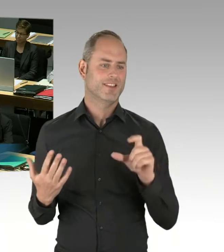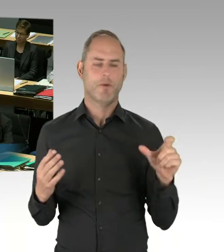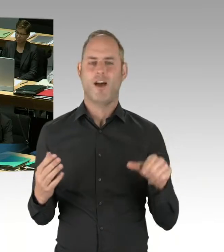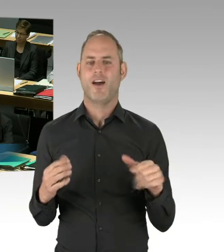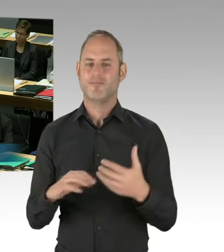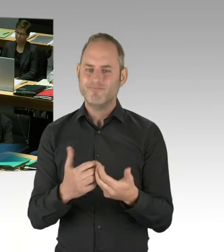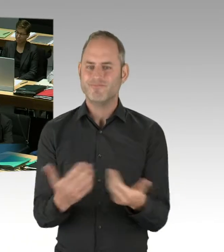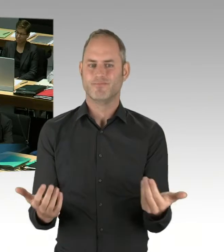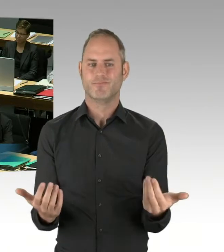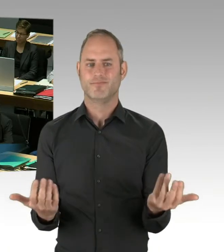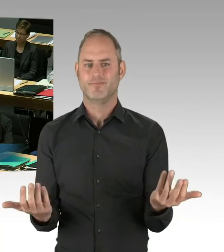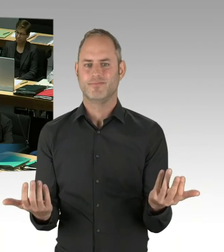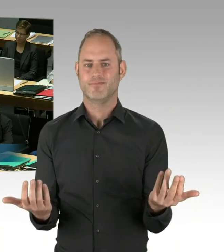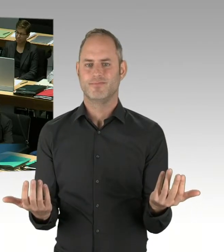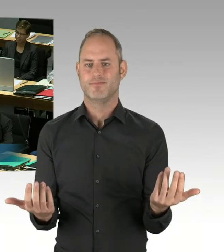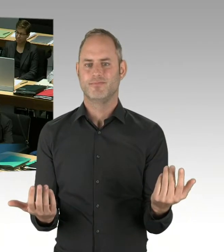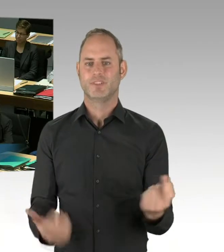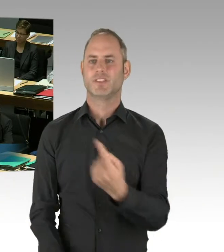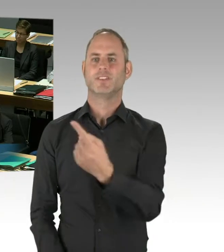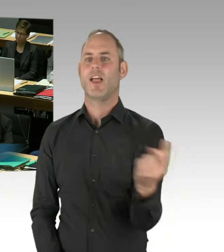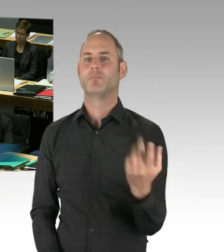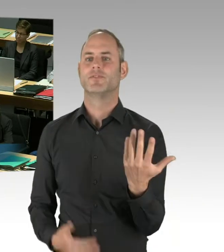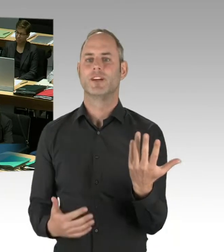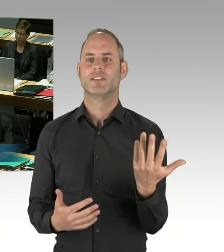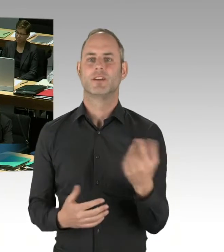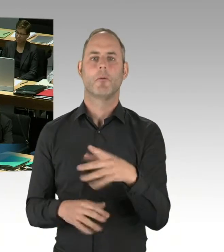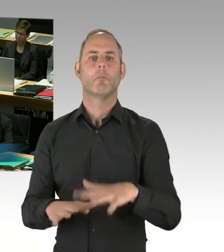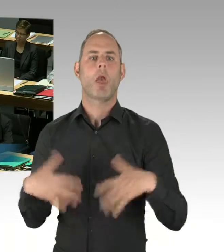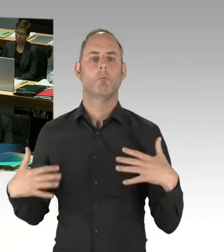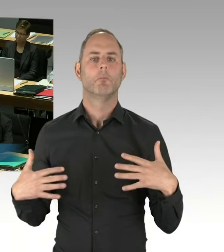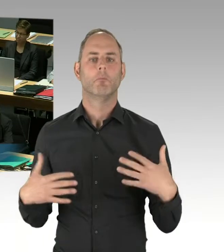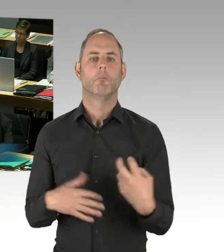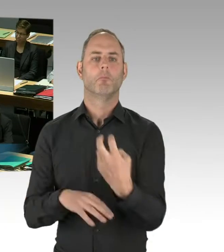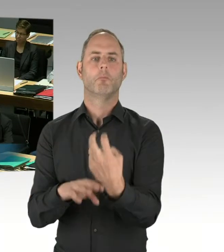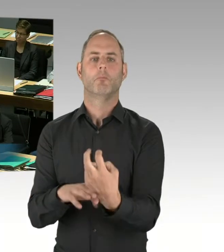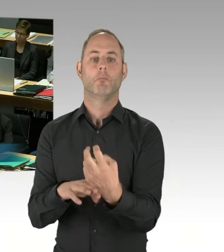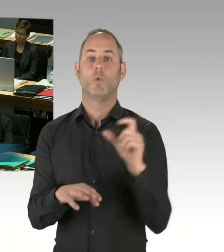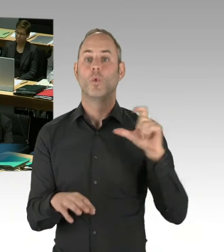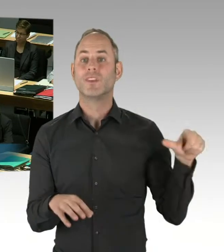in der Verantwortung eines Unternehmens. Der Senat sitzt aber auch als Landesregierung nicht